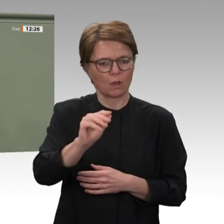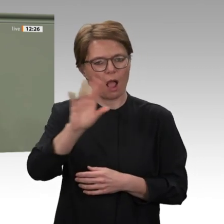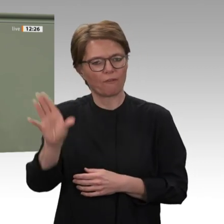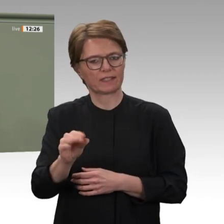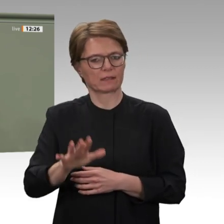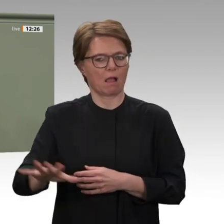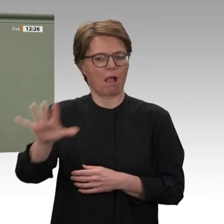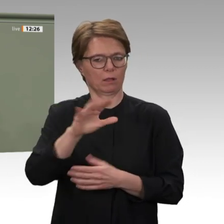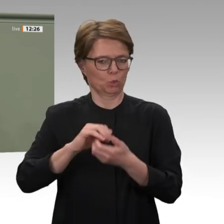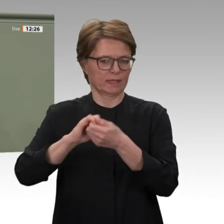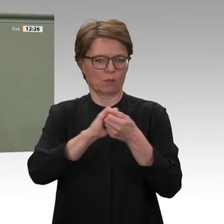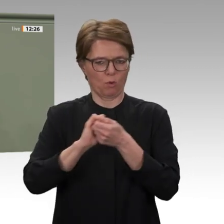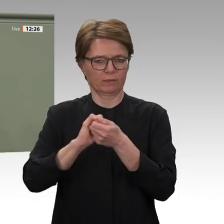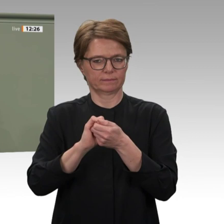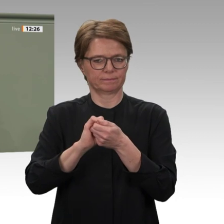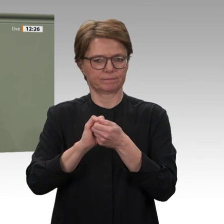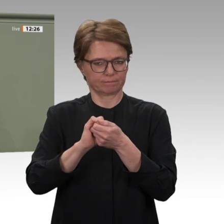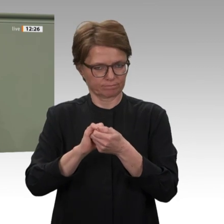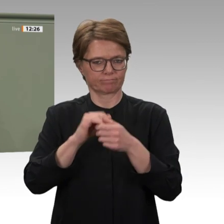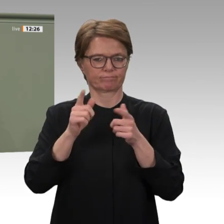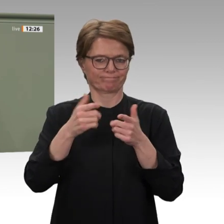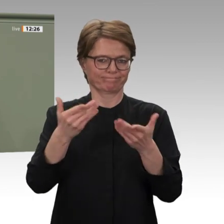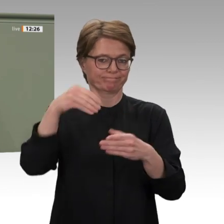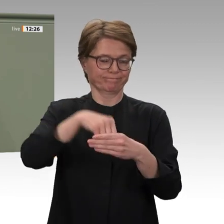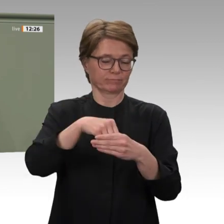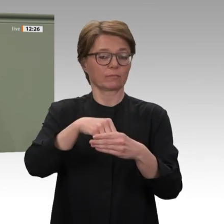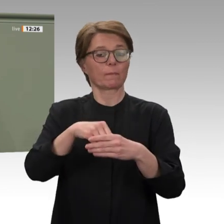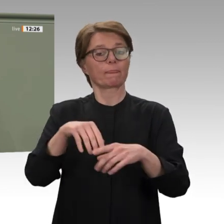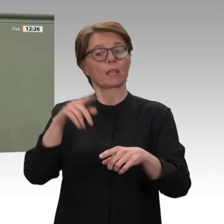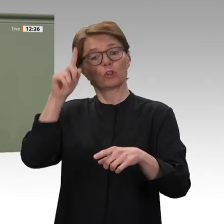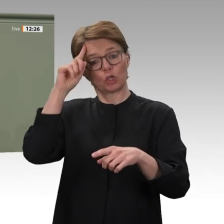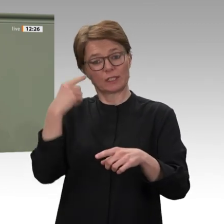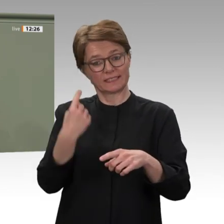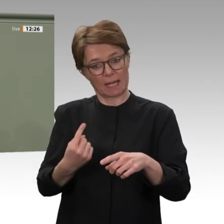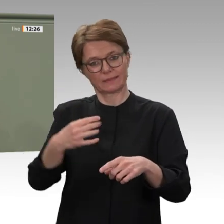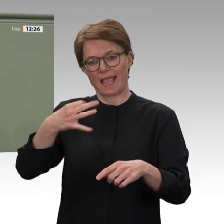Bedeutung. Die Bundesrepublik unterstreicht durch ihre Beteiligung, dass wir international